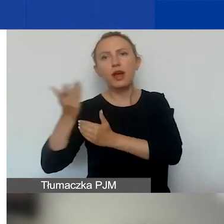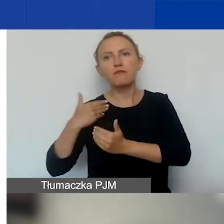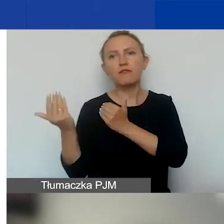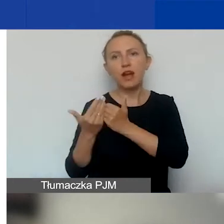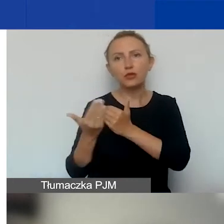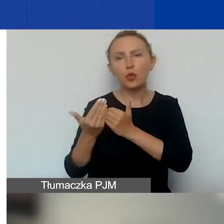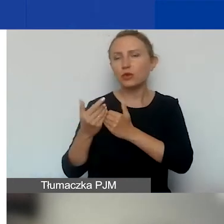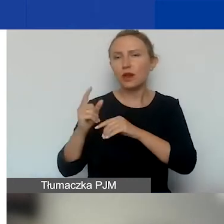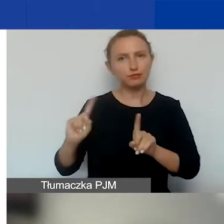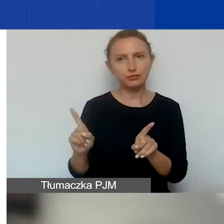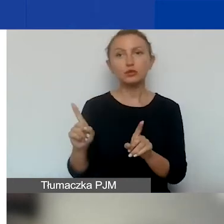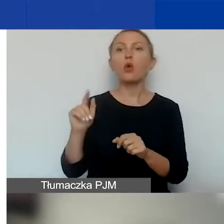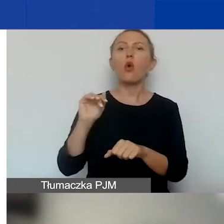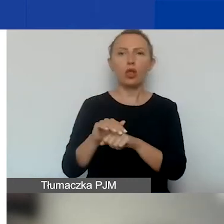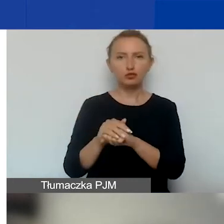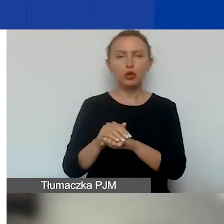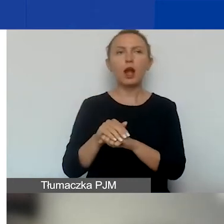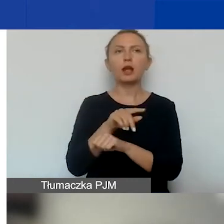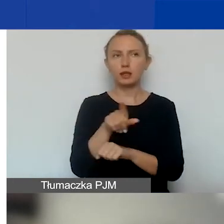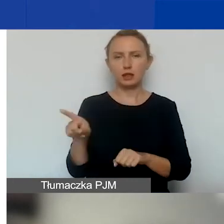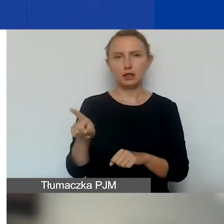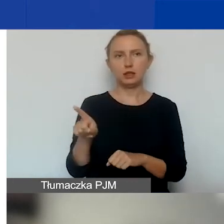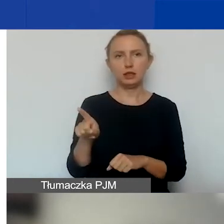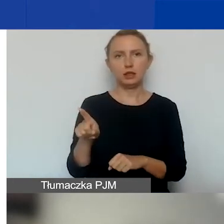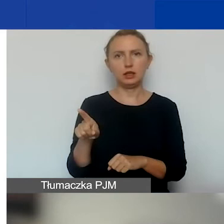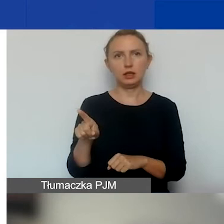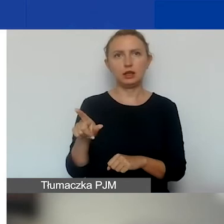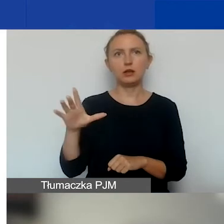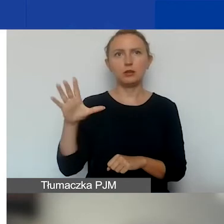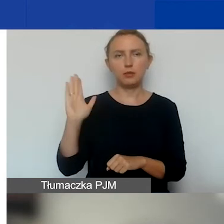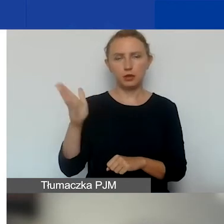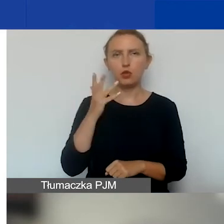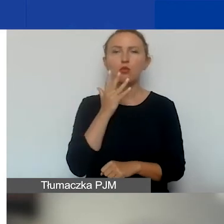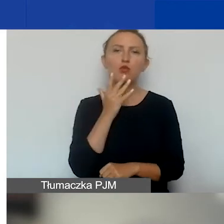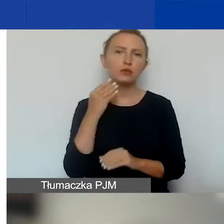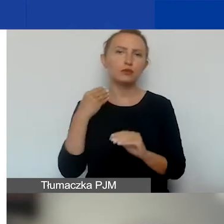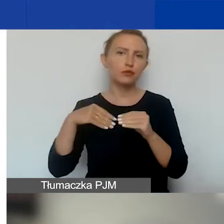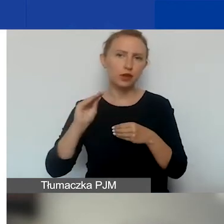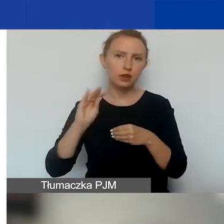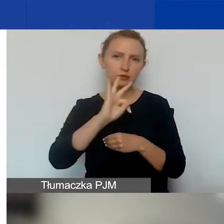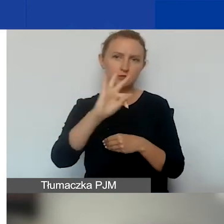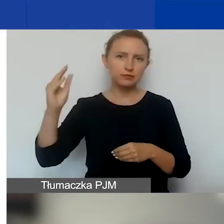O tym też koleżanki powiedzą więcej w swoich prezentacjach.